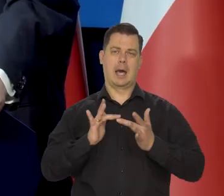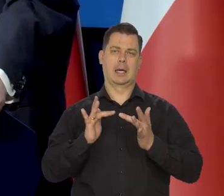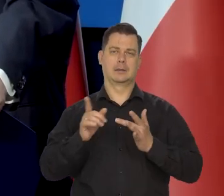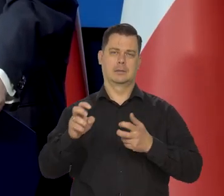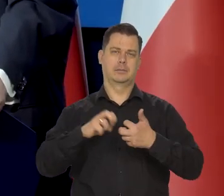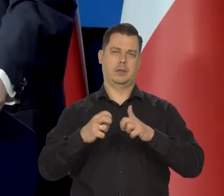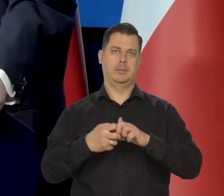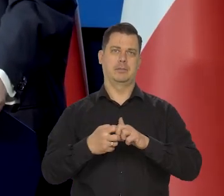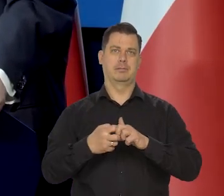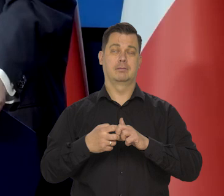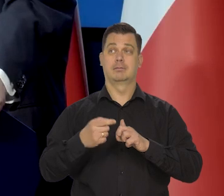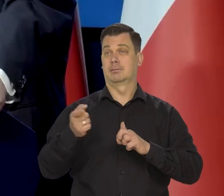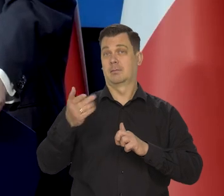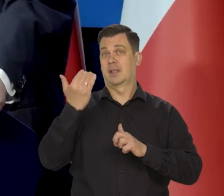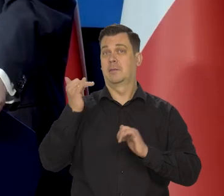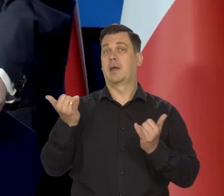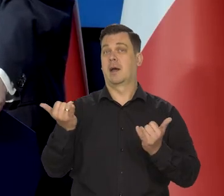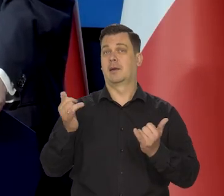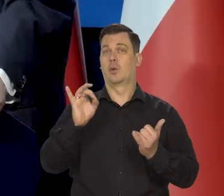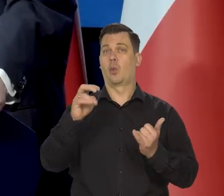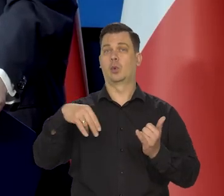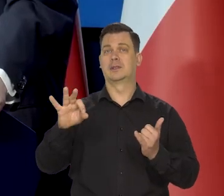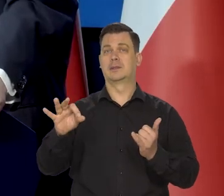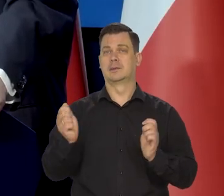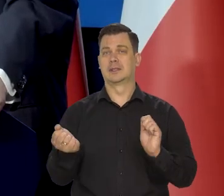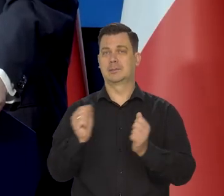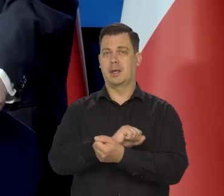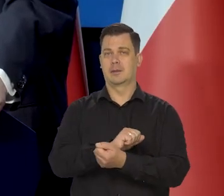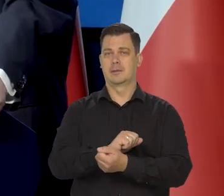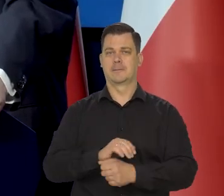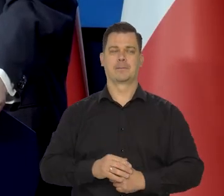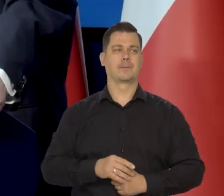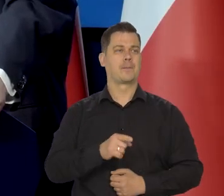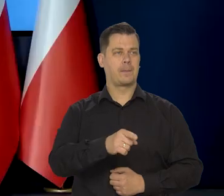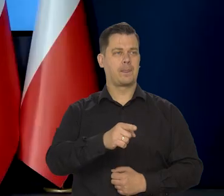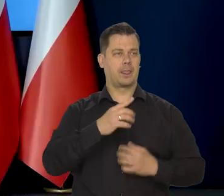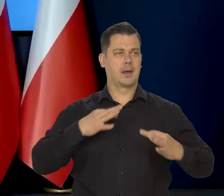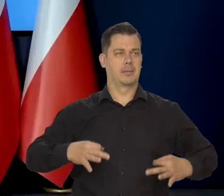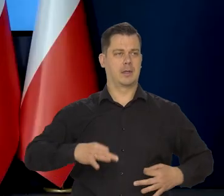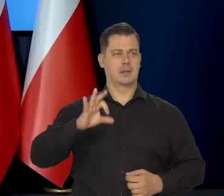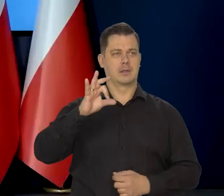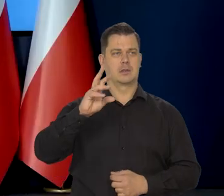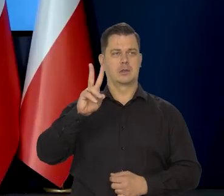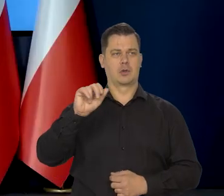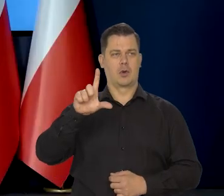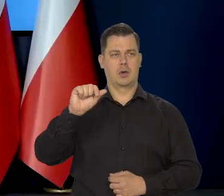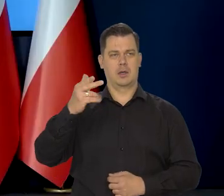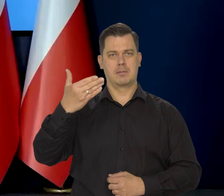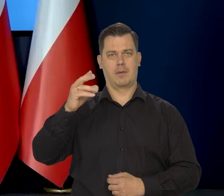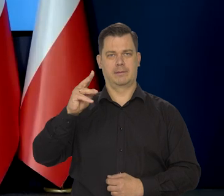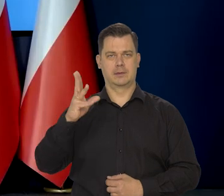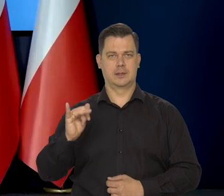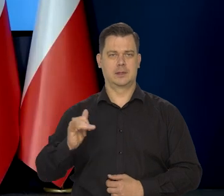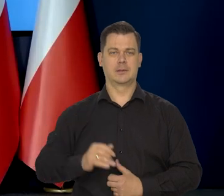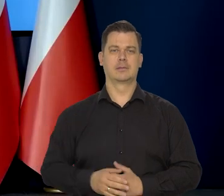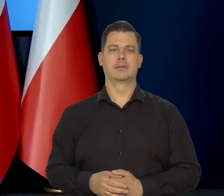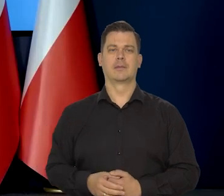Nie wiem, w którą stronę to zadziała. Pan redaktor Piotr Skolimowski, bardzo proszę. Piotr Wroński Blumberg,